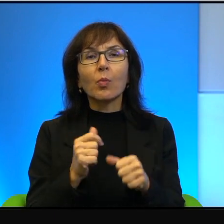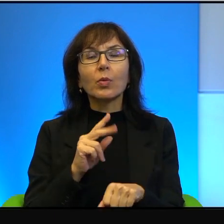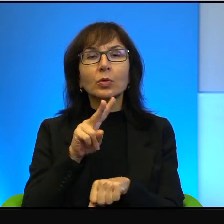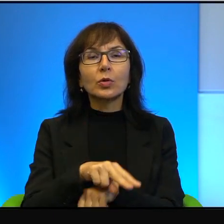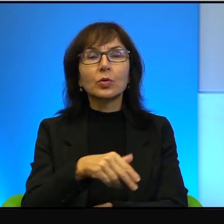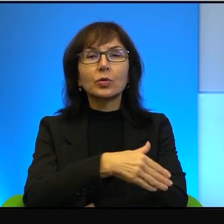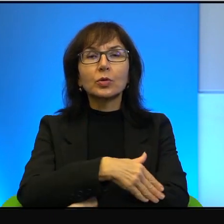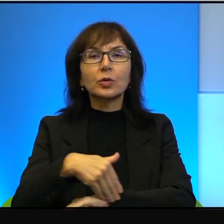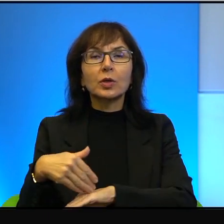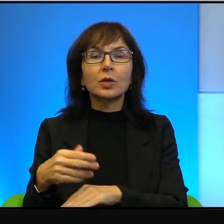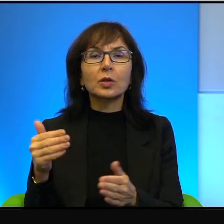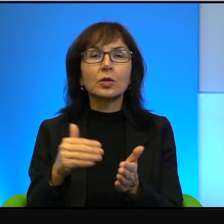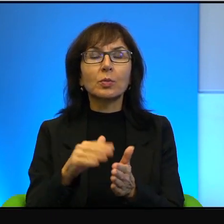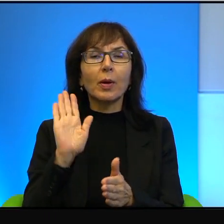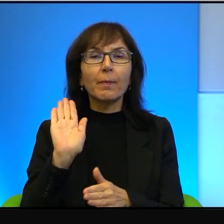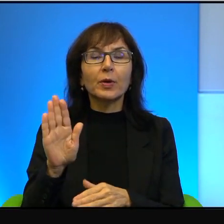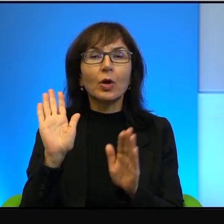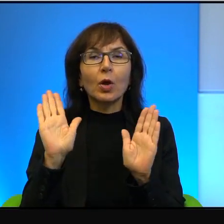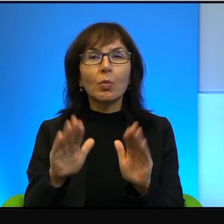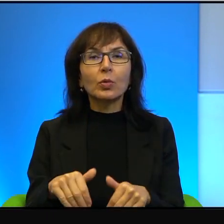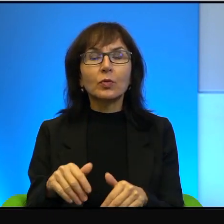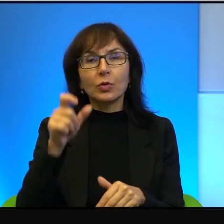to trzeba mieć pozwolenie, człowiek musi mieć pozwolenie,